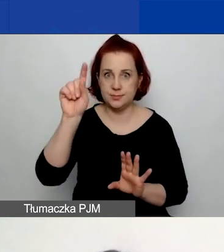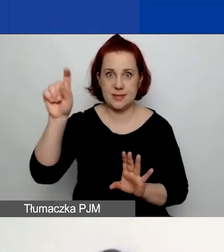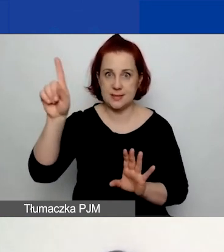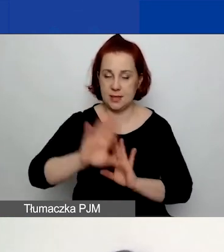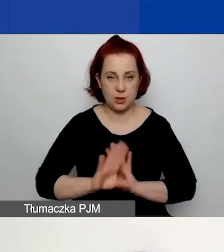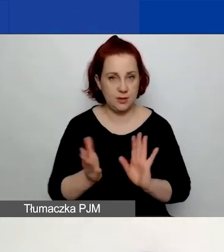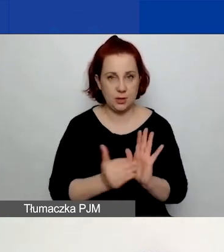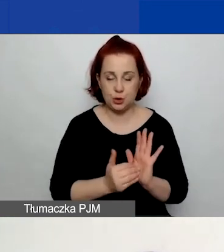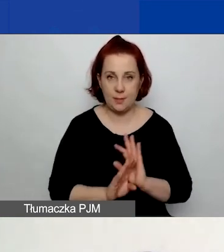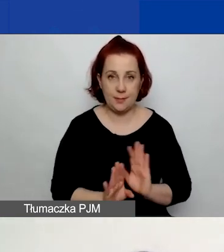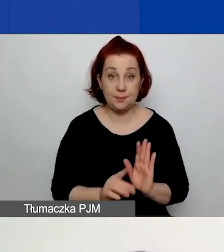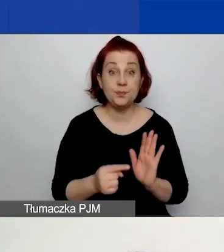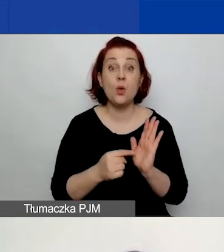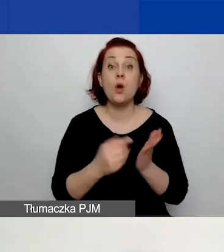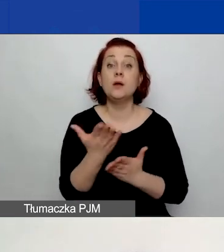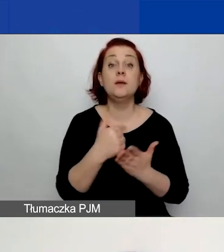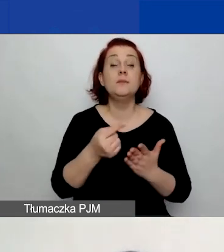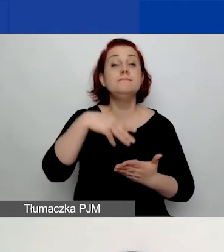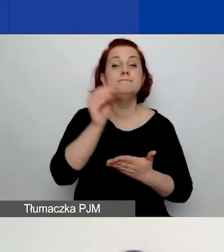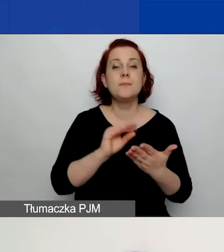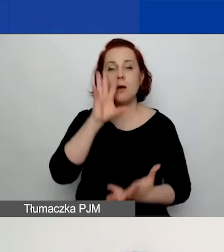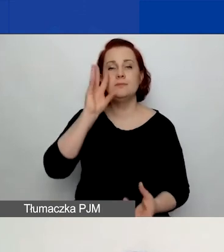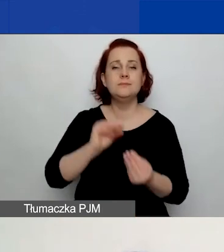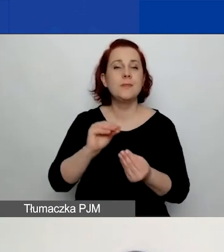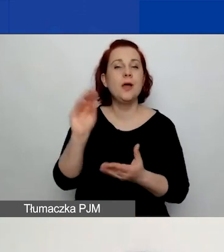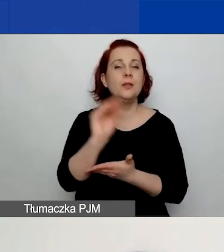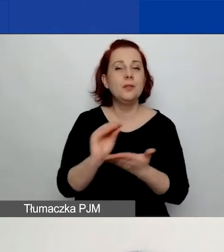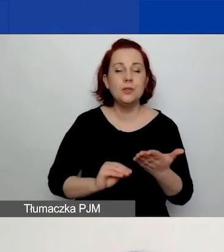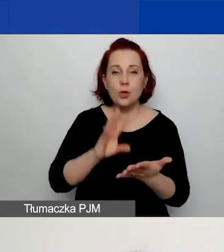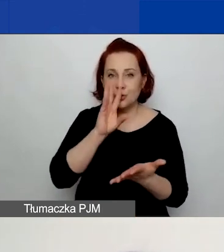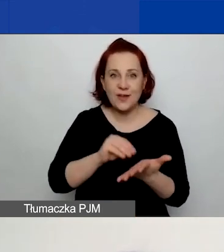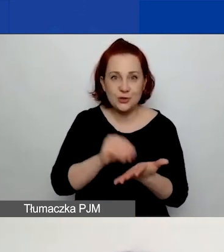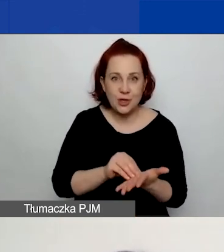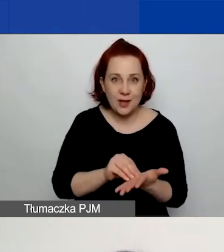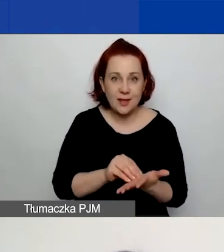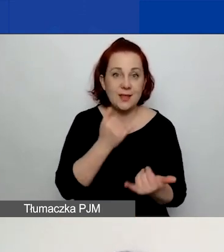W tej części prosimy o opisanie doświadczenia. W przypadku grantów małych jedna osoba w zespole